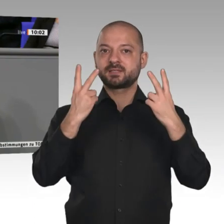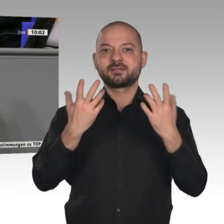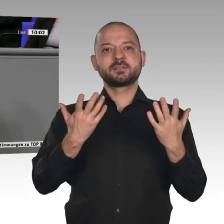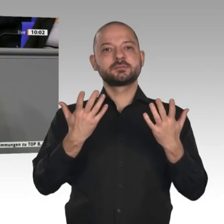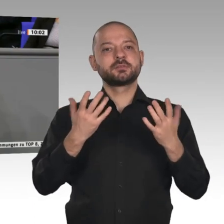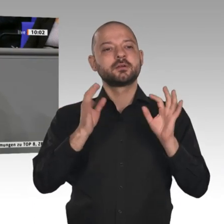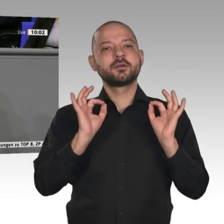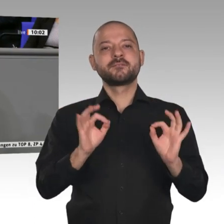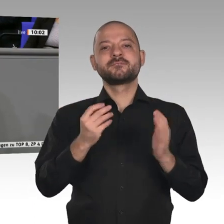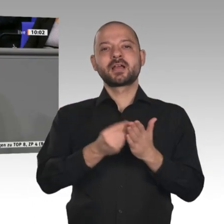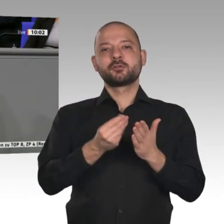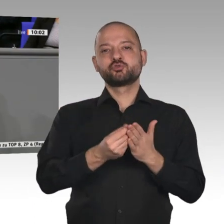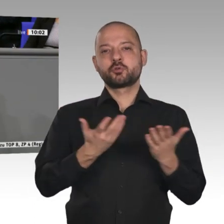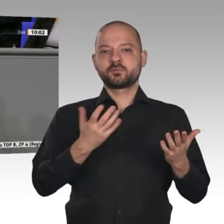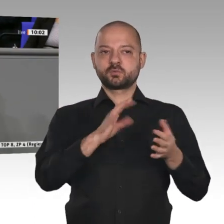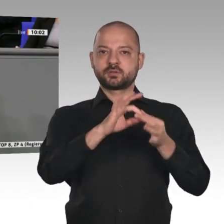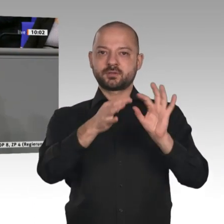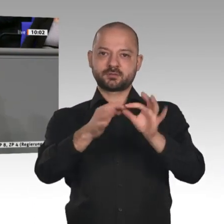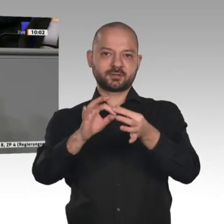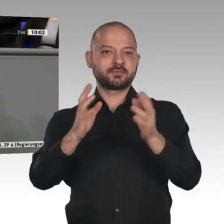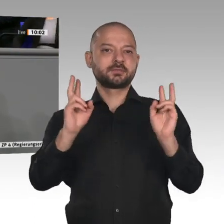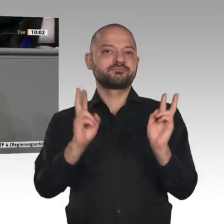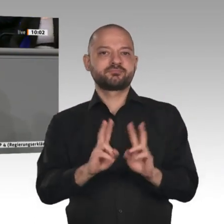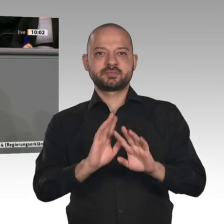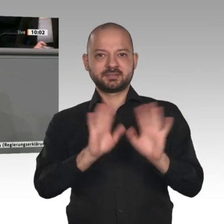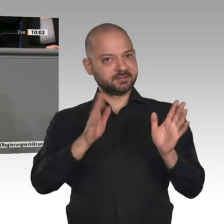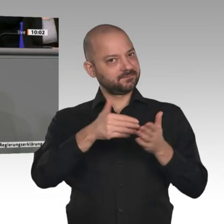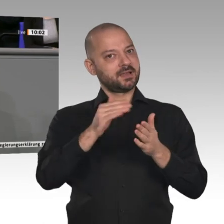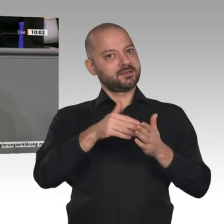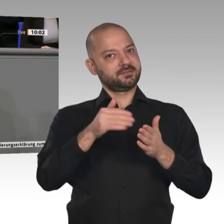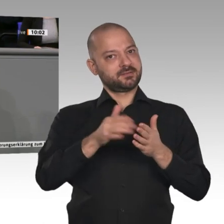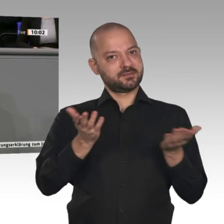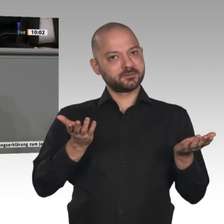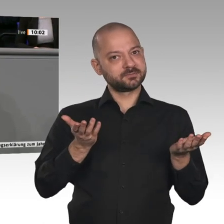Die Wertschöpfungsketten, also Vorprodukte, die geliefert werden, und deren